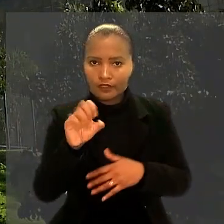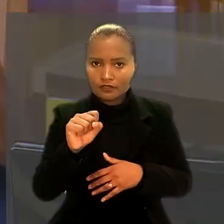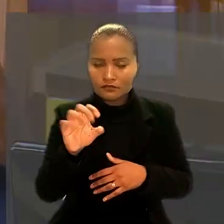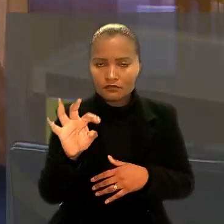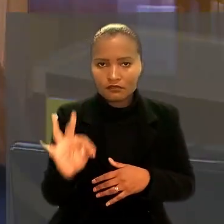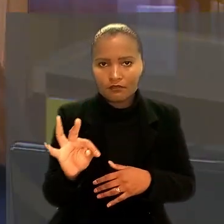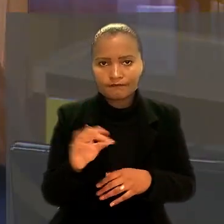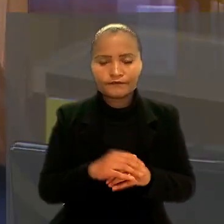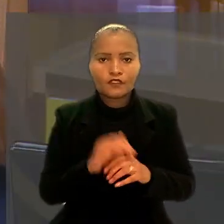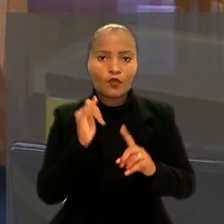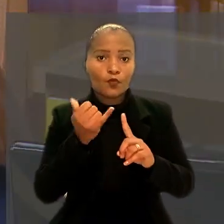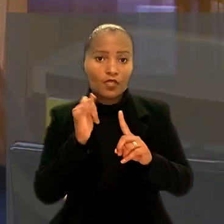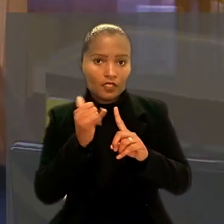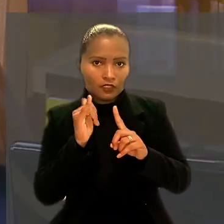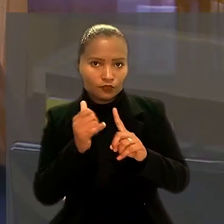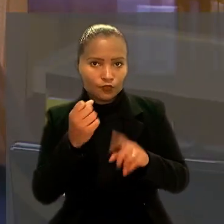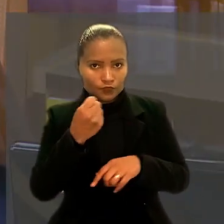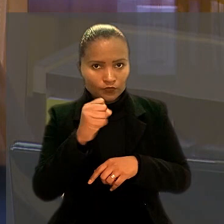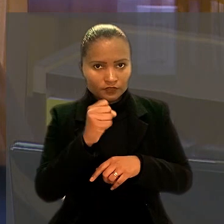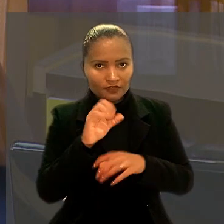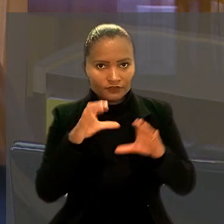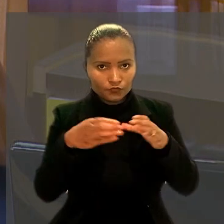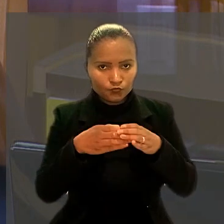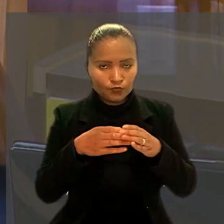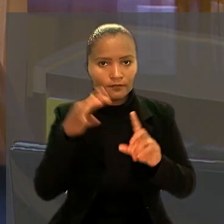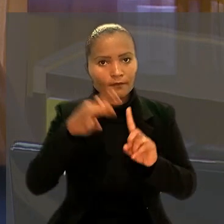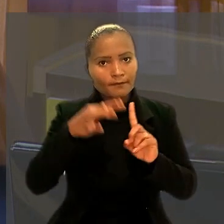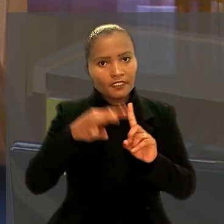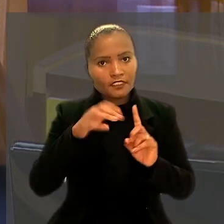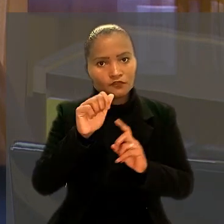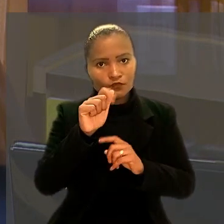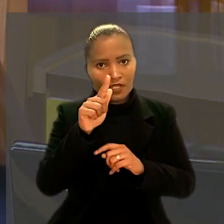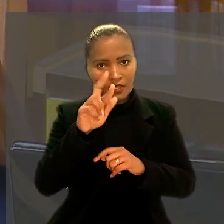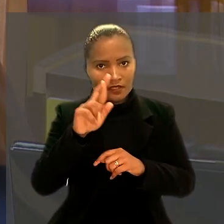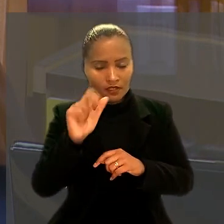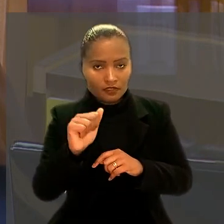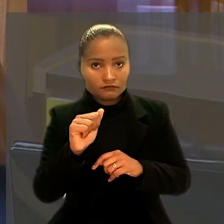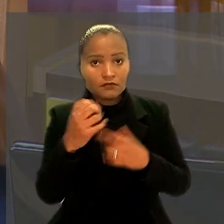O relator do caso na 8ª Turma, ministro Agra Belmonte, aceitou o pedido.